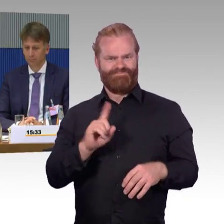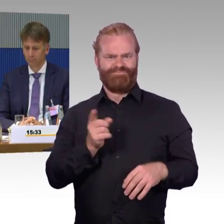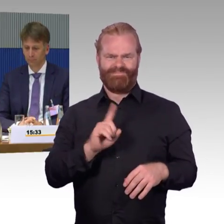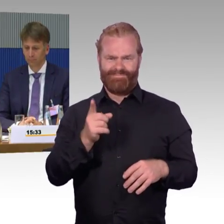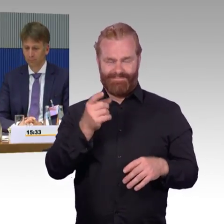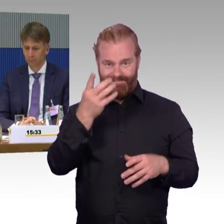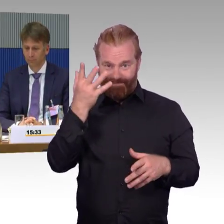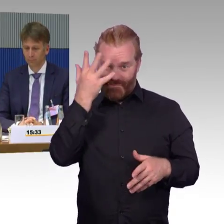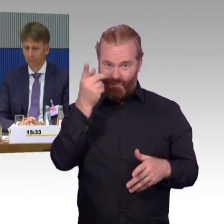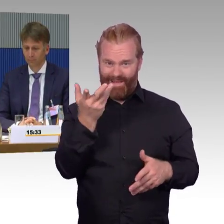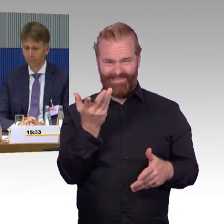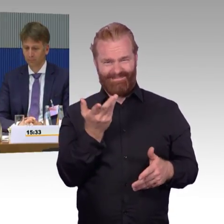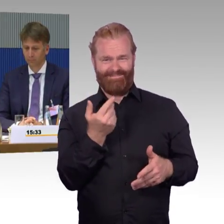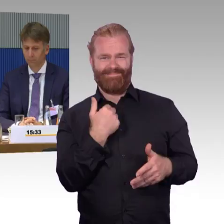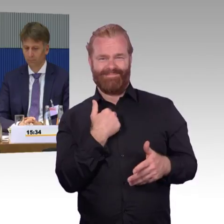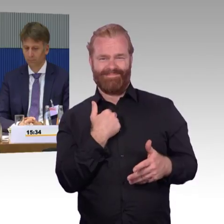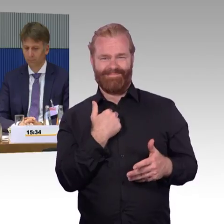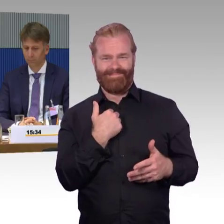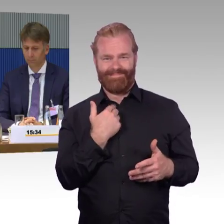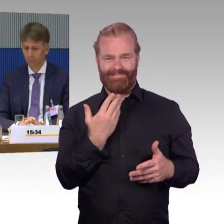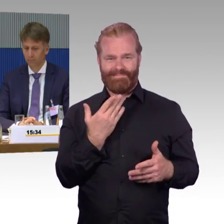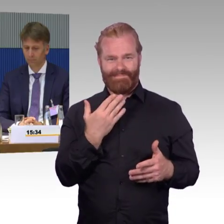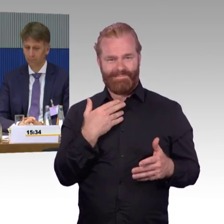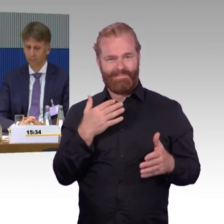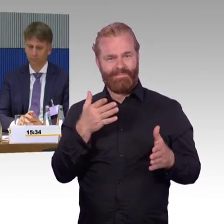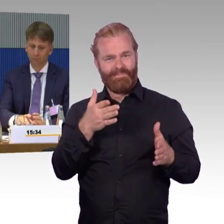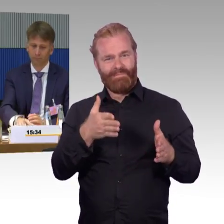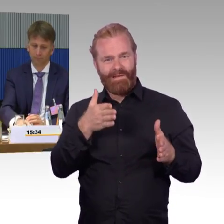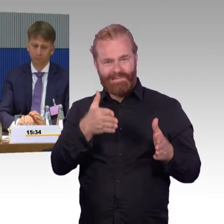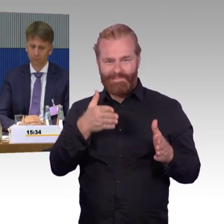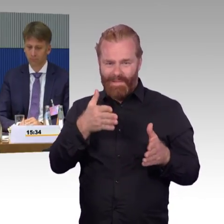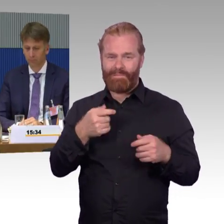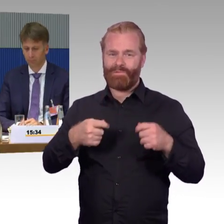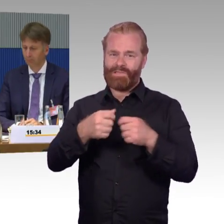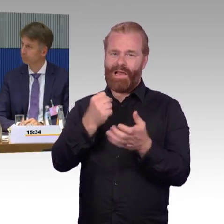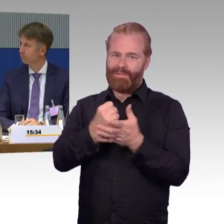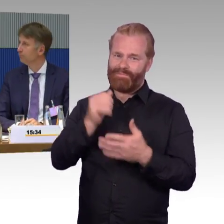Was ich schon am Anfang gesagt hatte, da war die Rückmeldung, das Eisenbahnbundesamt ist sozusagen